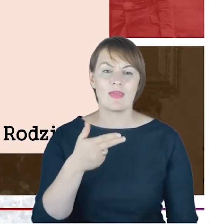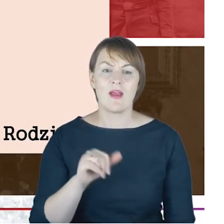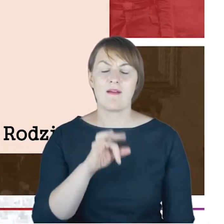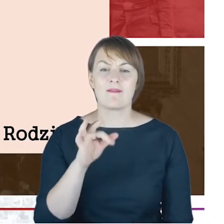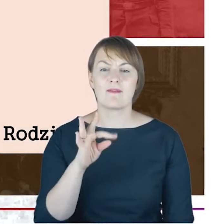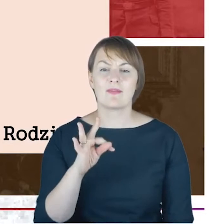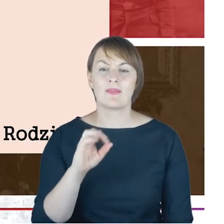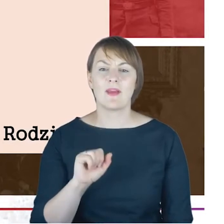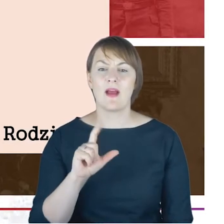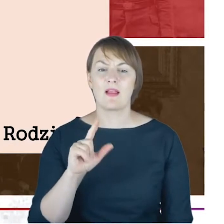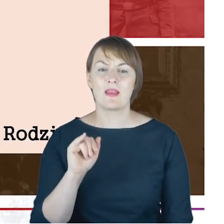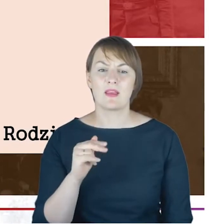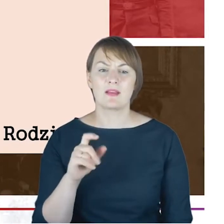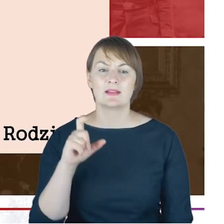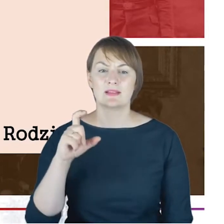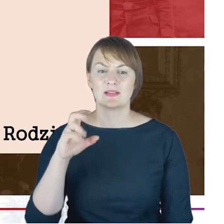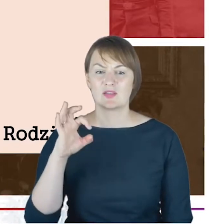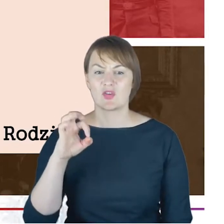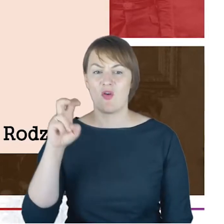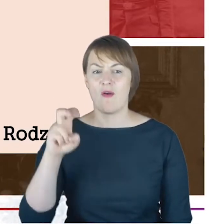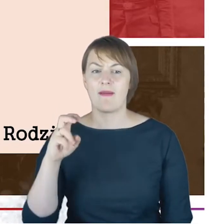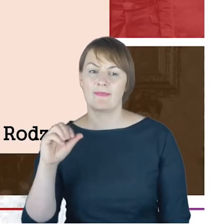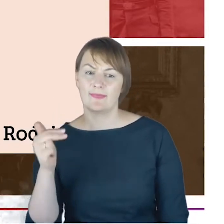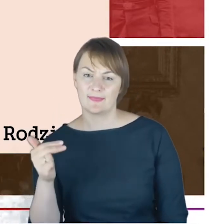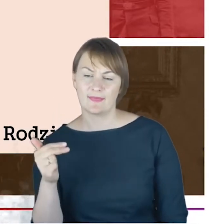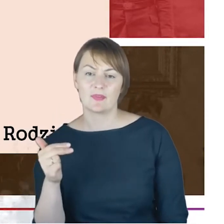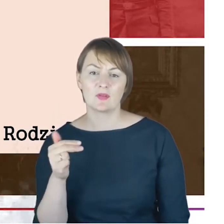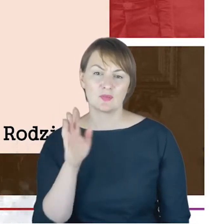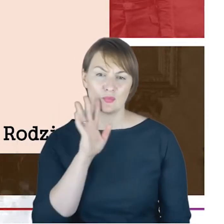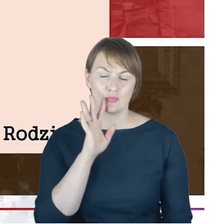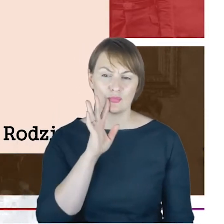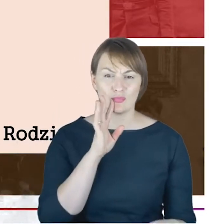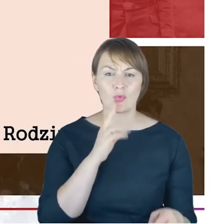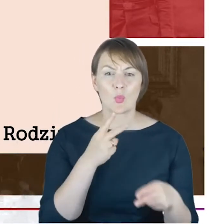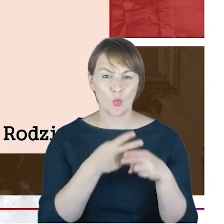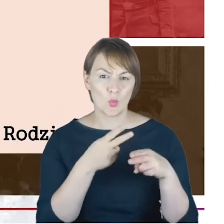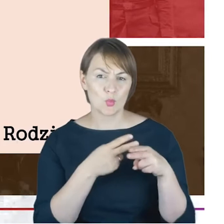Jacoba Cohna, który również wybrał taką ścieżką życia,